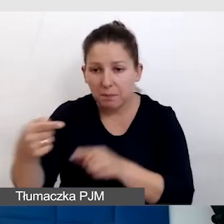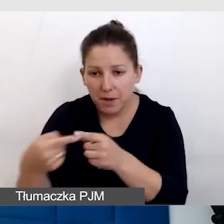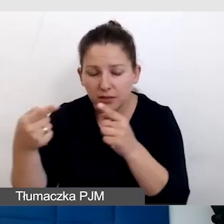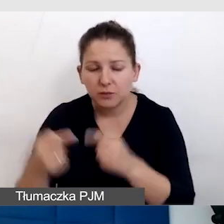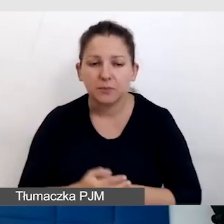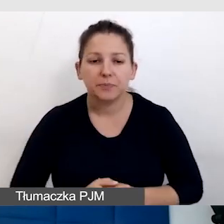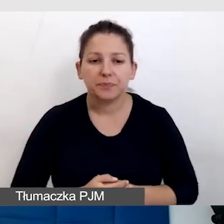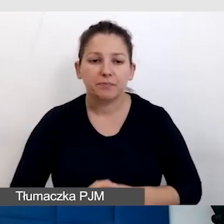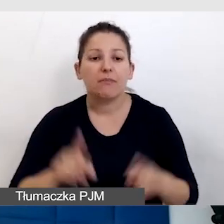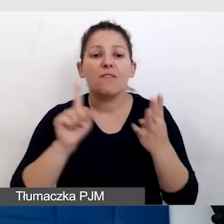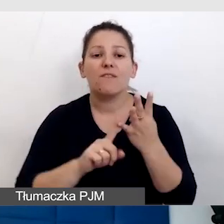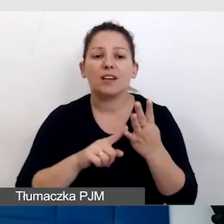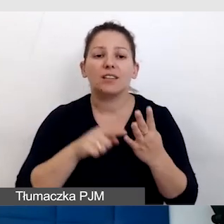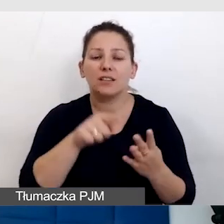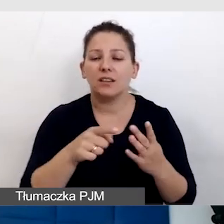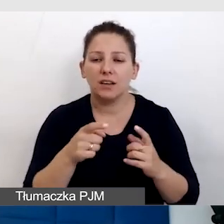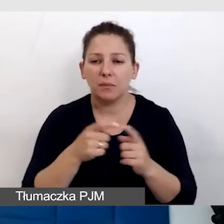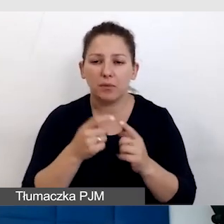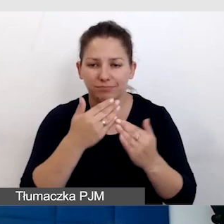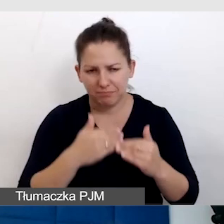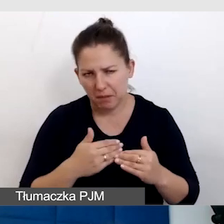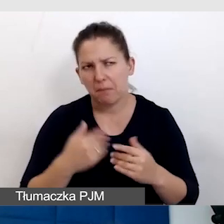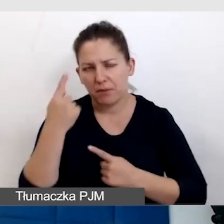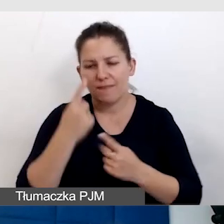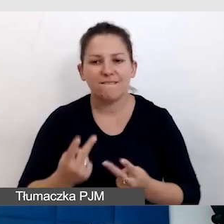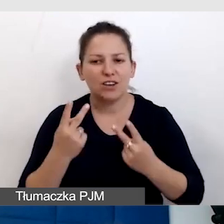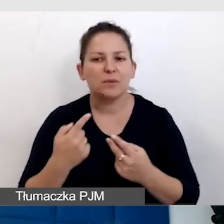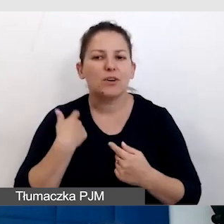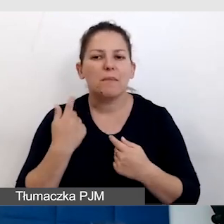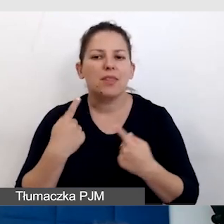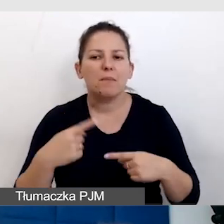Czwarty punkt to jest ważne, żeby nie zostawiać tego wszystkiego